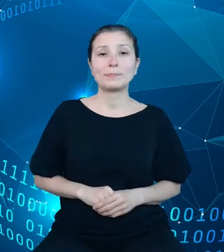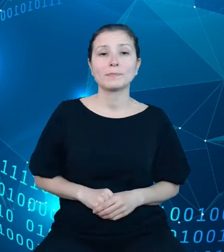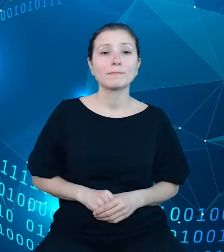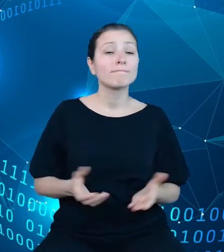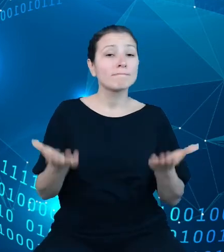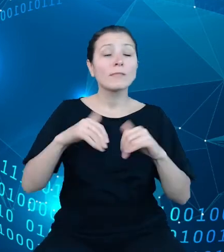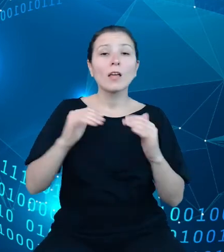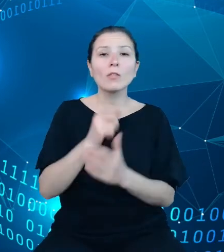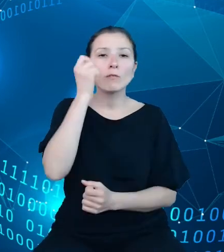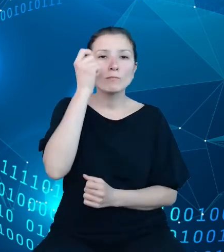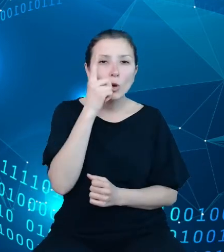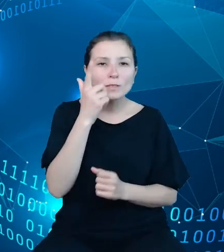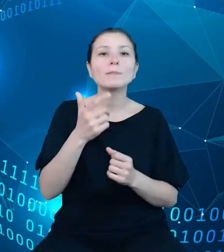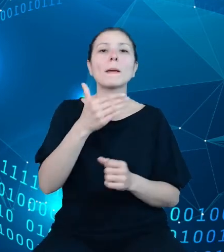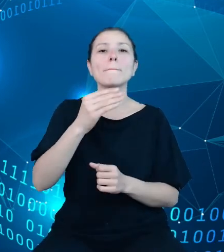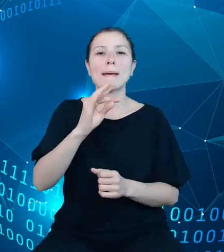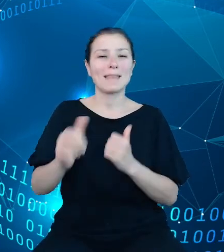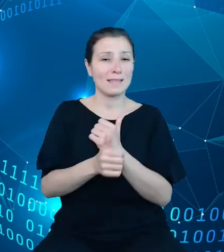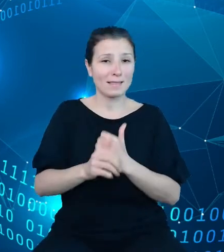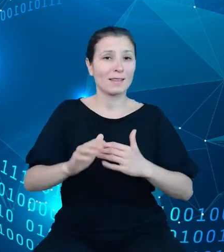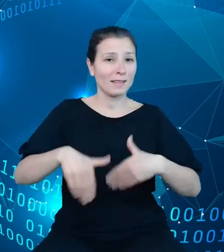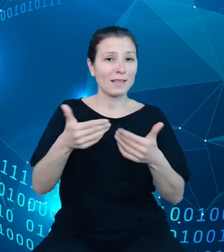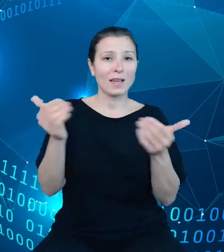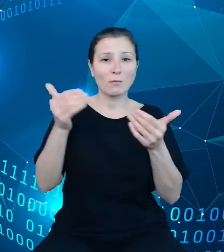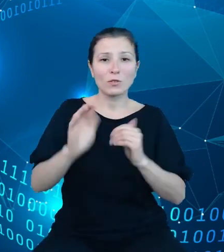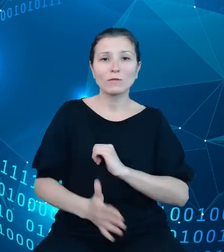także na wspieranie procesu zasilania oraz planowanie i monitorowanie prac.